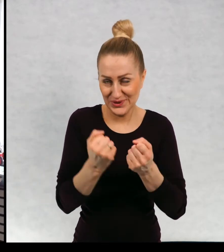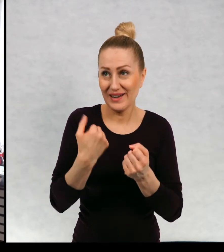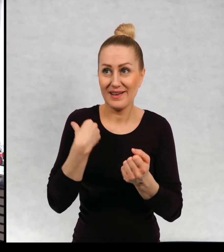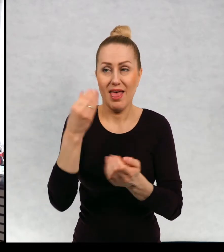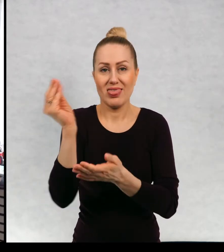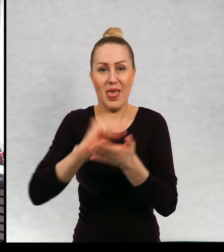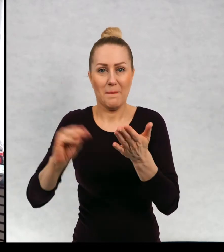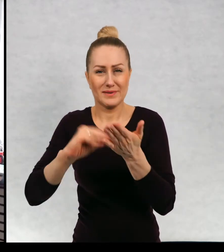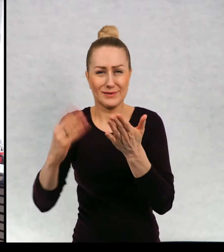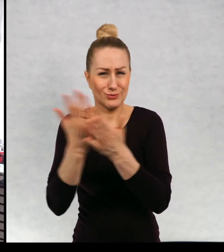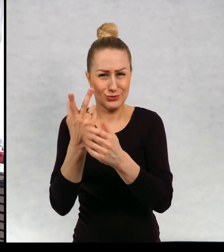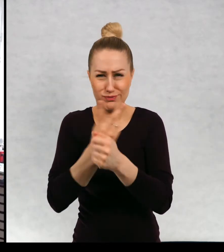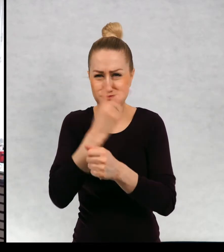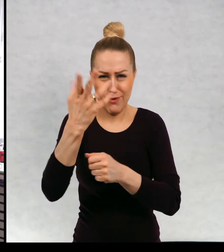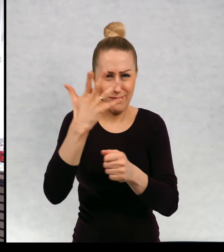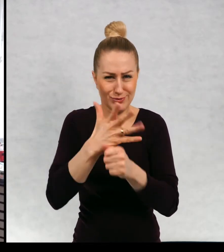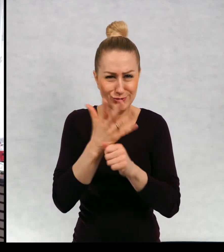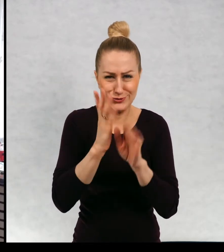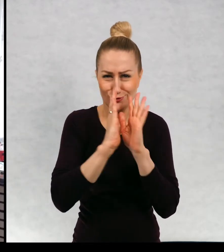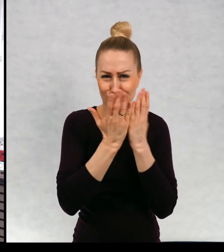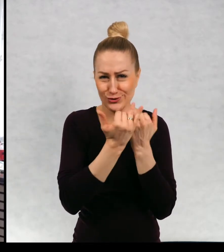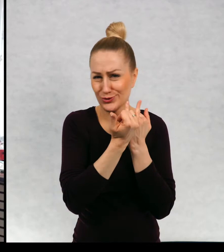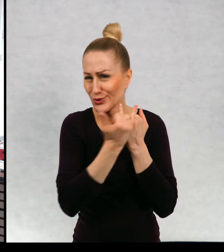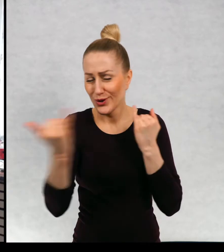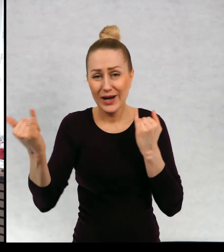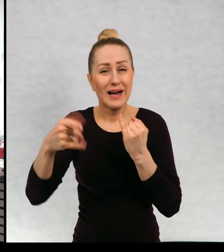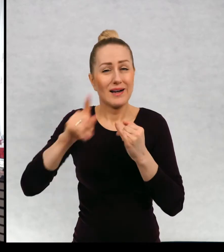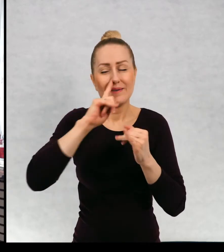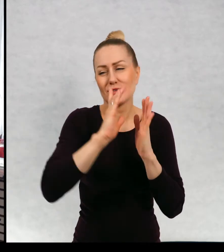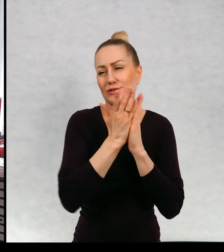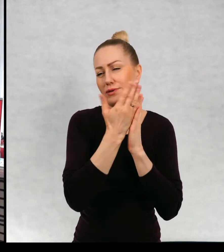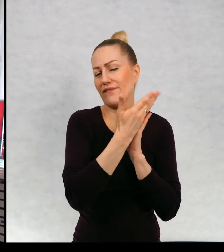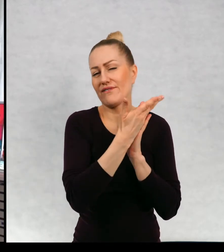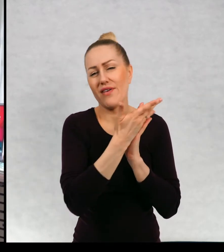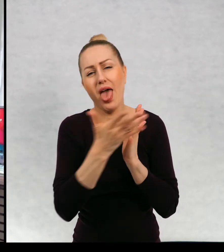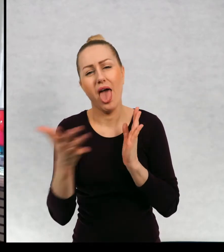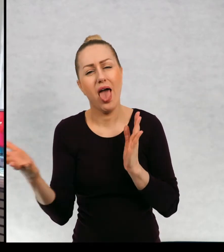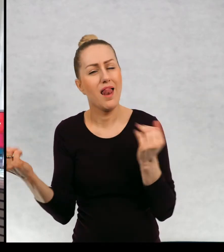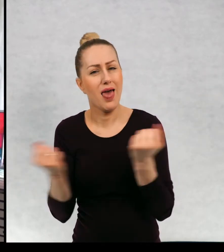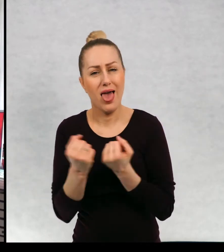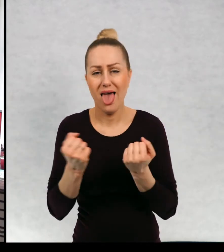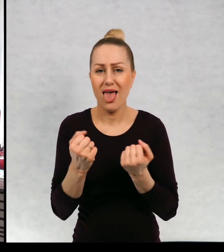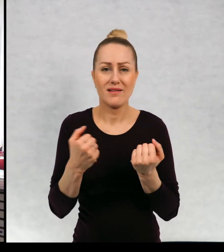Napisało ponad 50 książek. No tych książek jest wiele, do których mam.